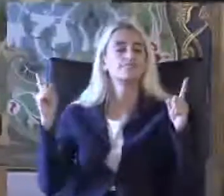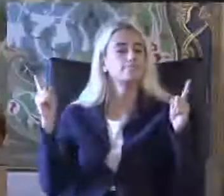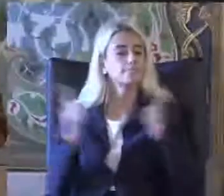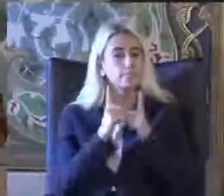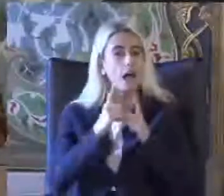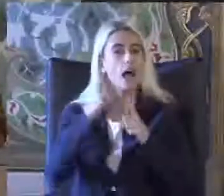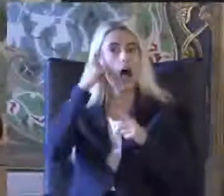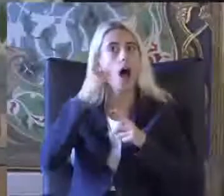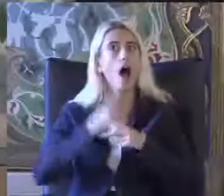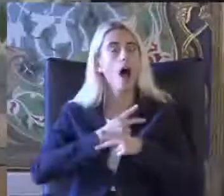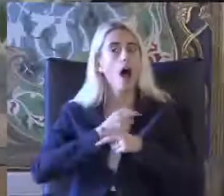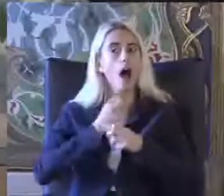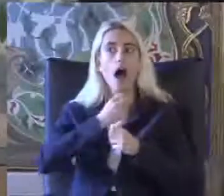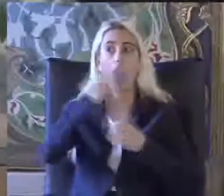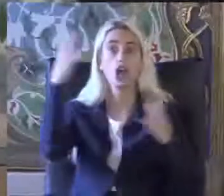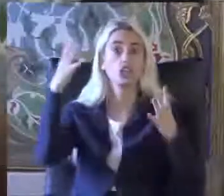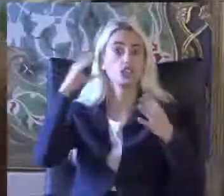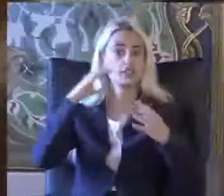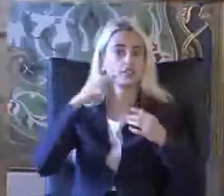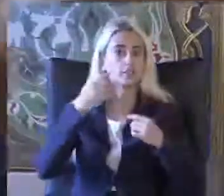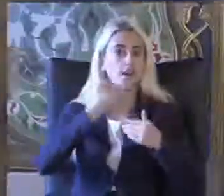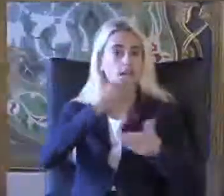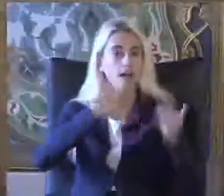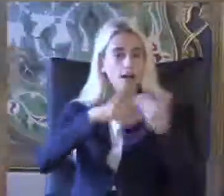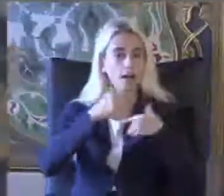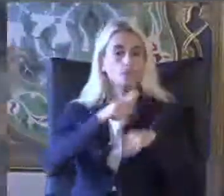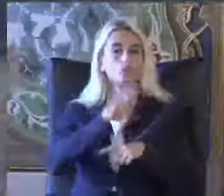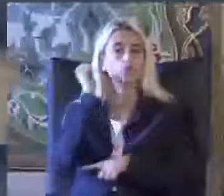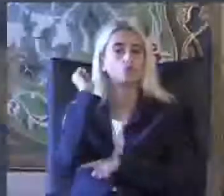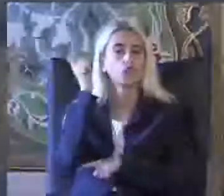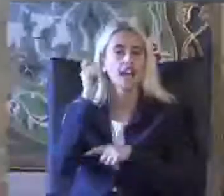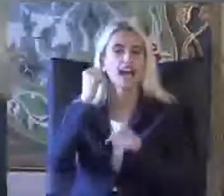Aydınlatıcı sunumuyla birlikte grafiklerle birlikte